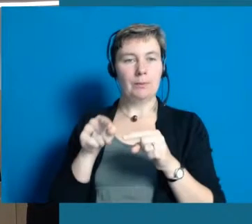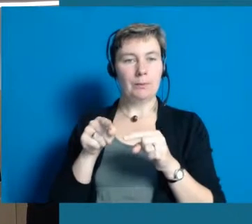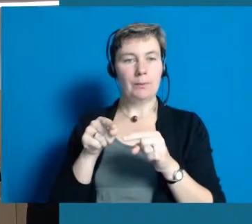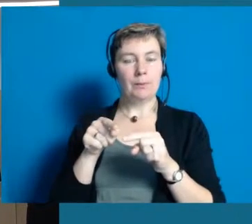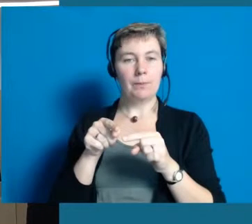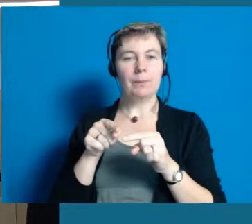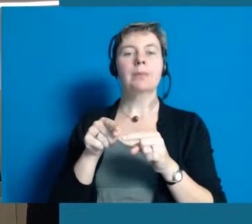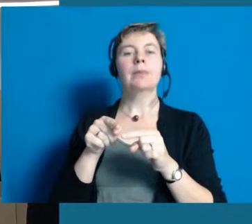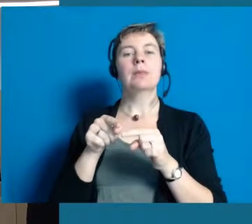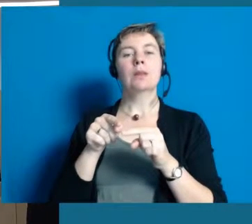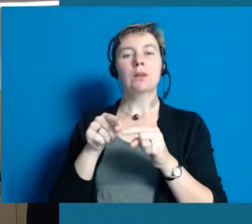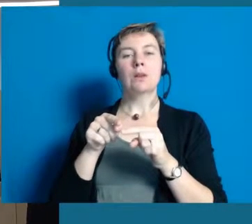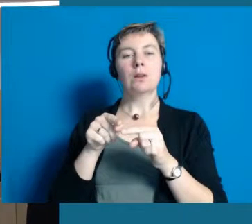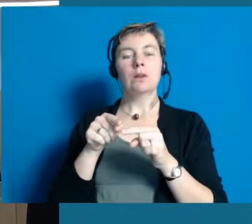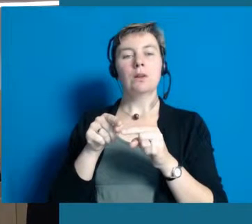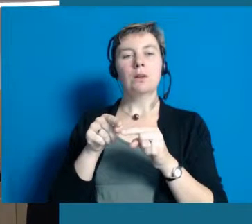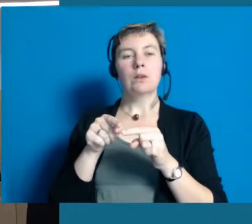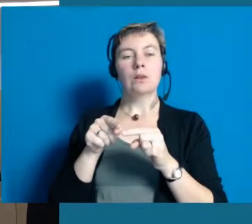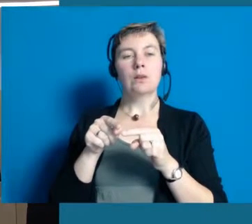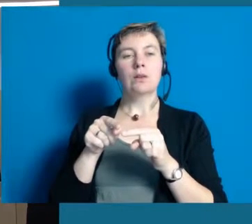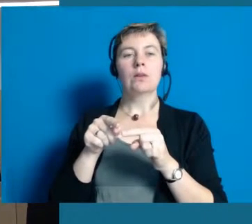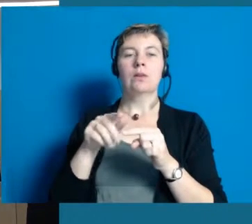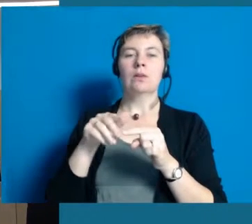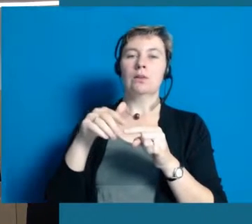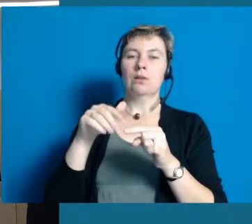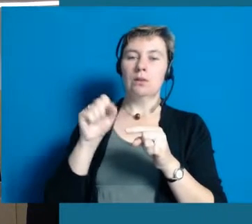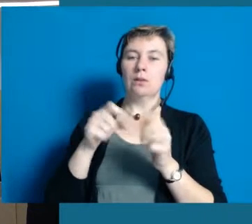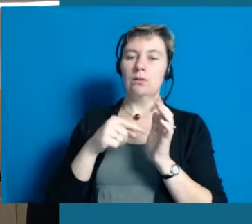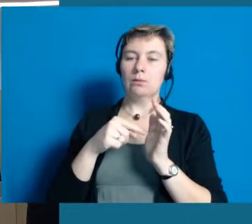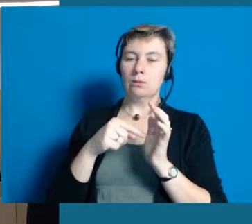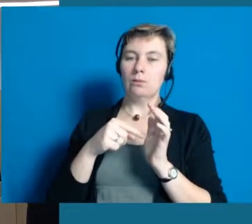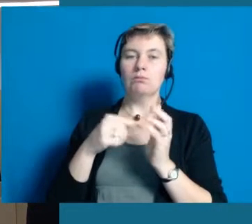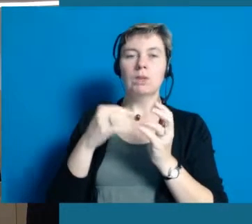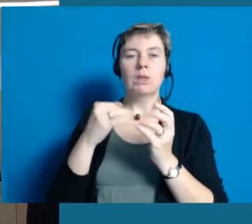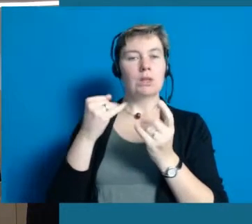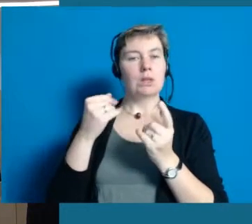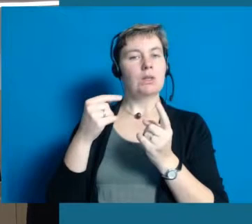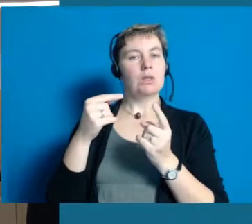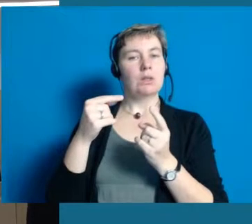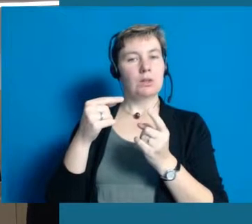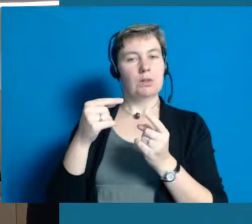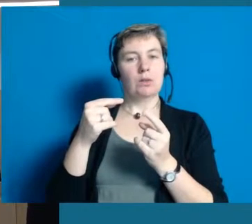wovon ein Jahr schon vorbei ist und ich kann aus heutiger Sicht sagen,